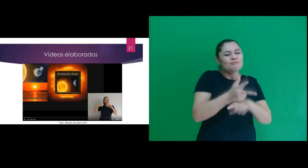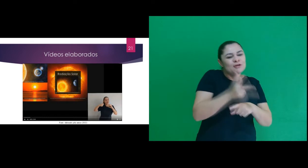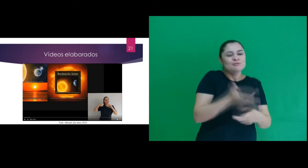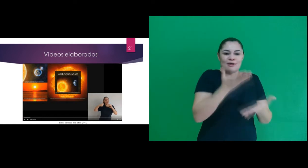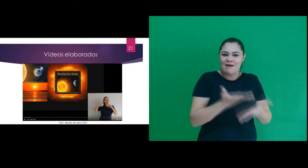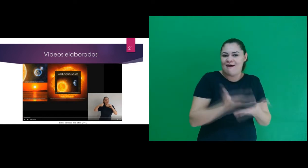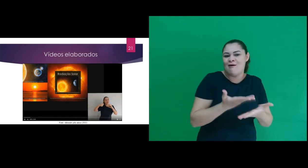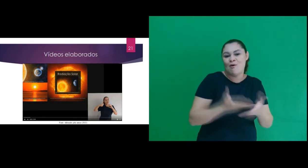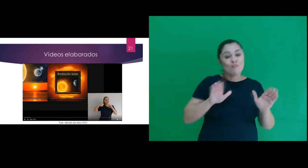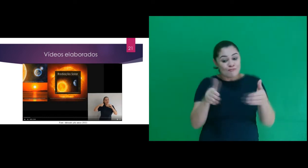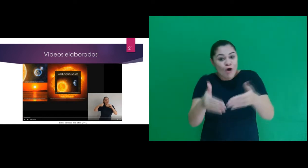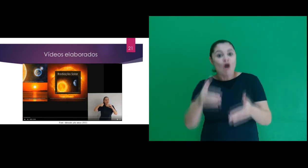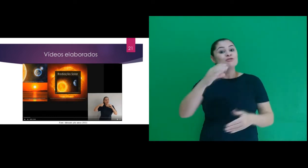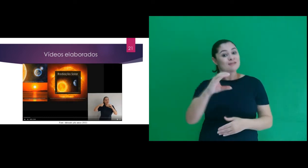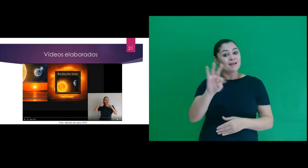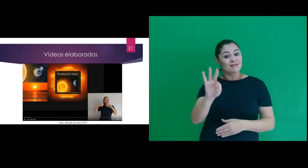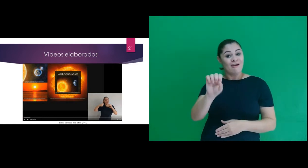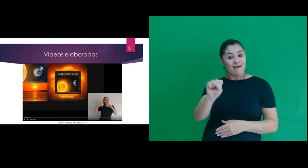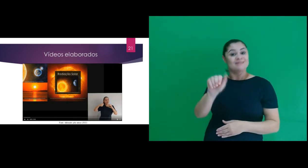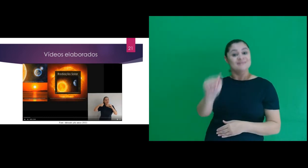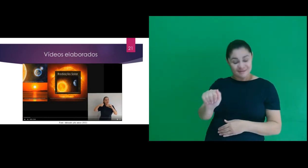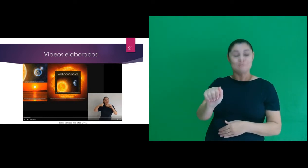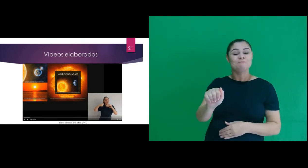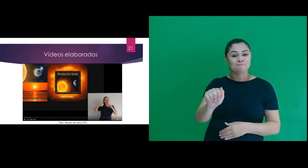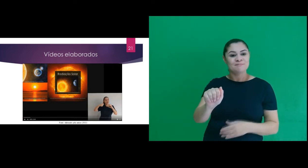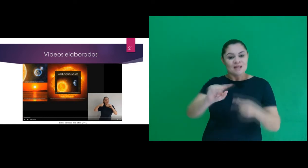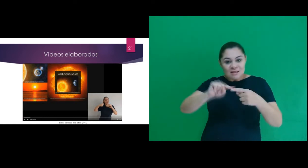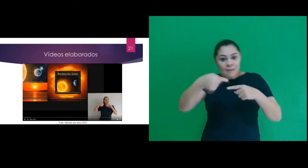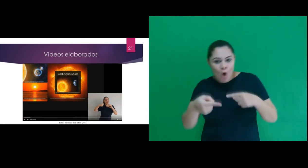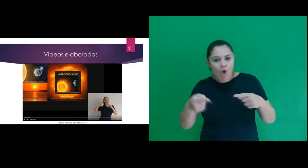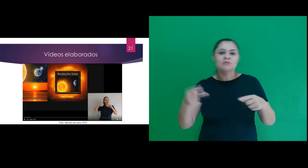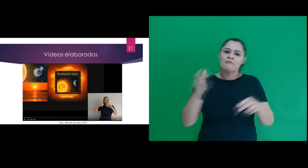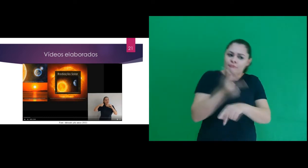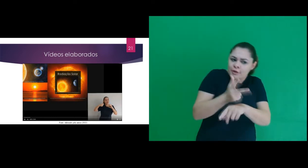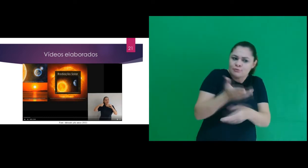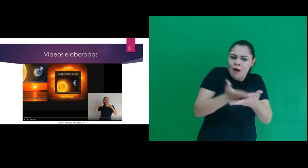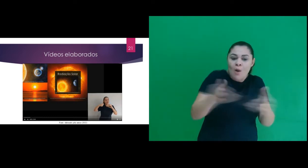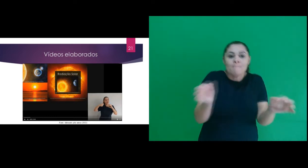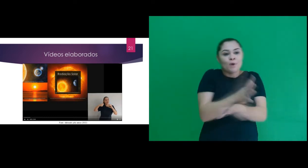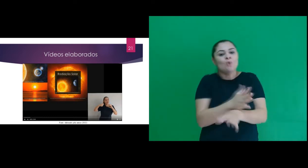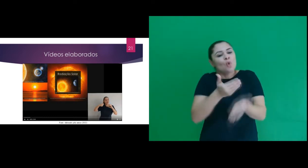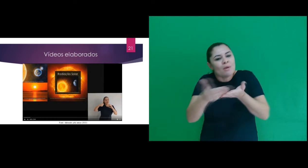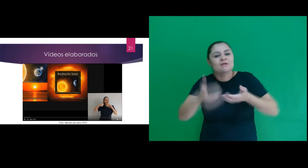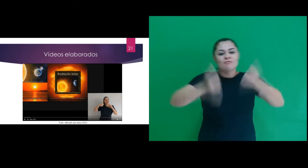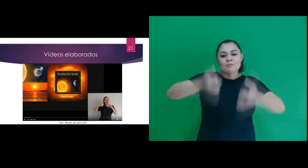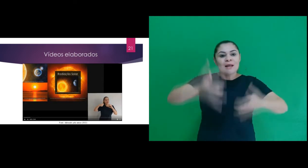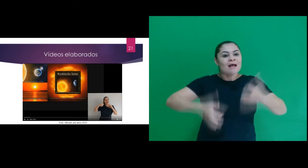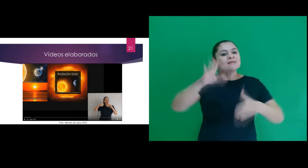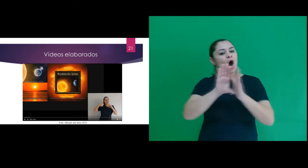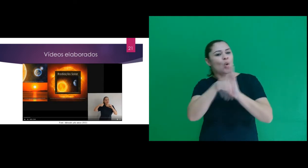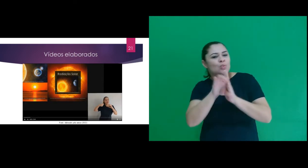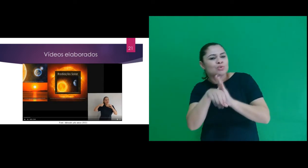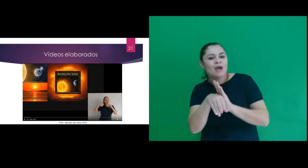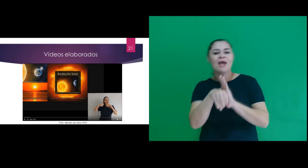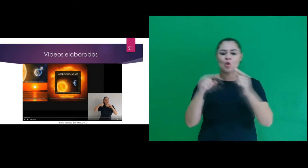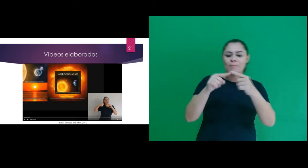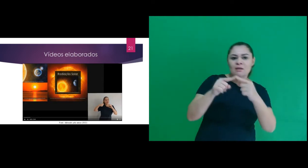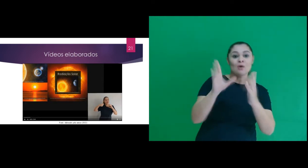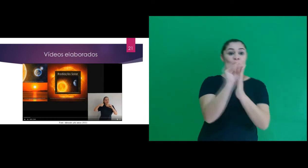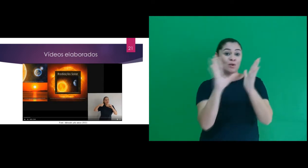3 videoaulas com abordagem CTSA e após cada vídeo realizamos explicação de conceitos de acordo com